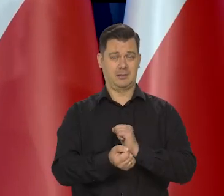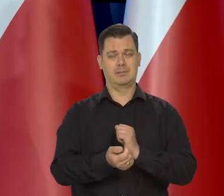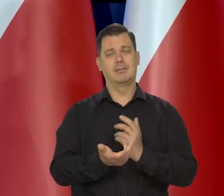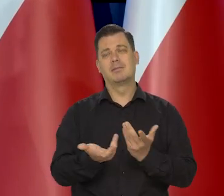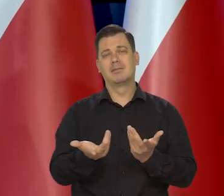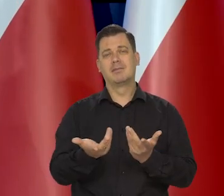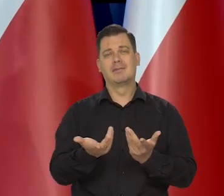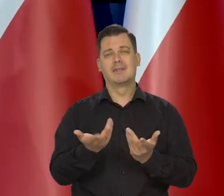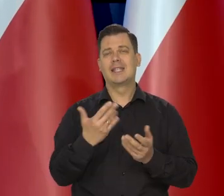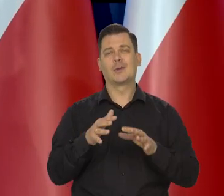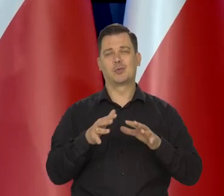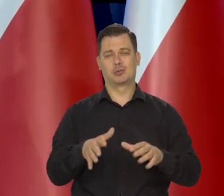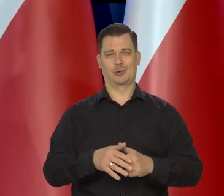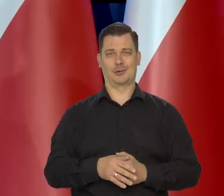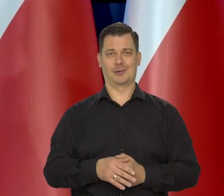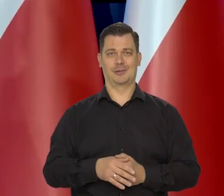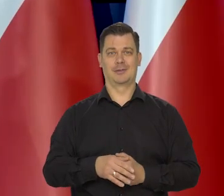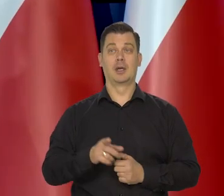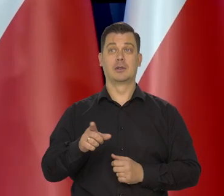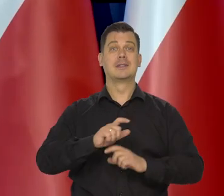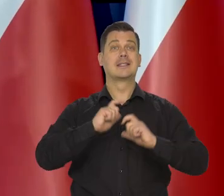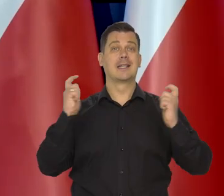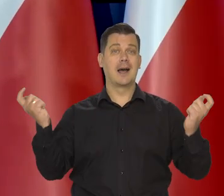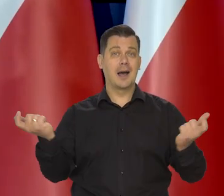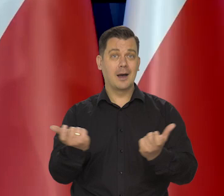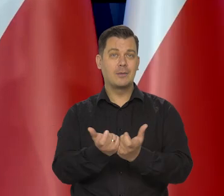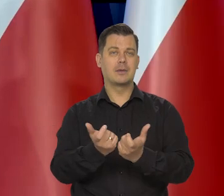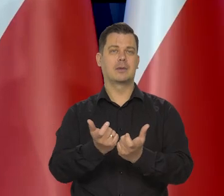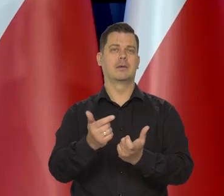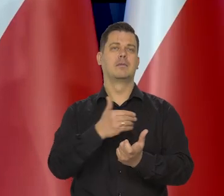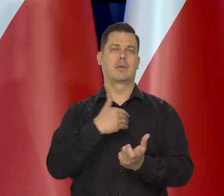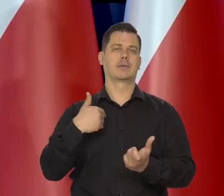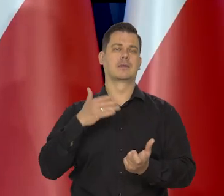poprawa jest tylko możliwa razem zbiorowa — poprawa całej Polski.